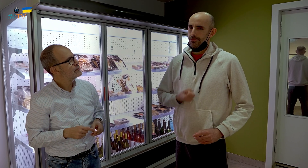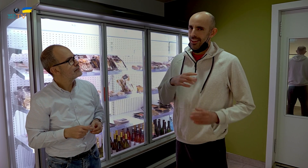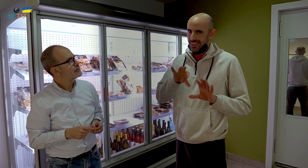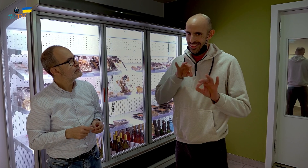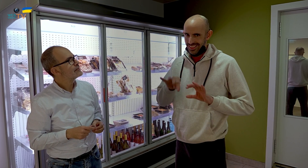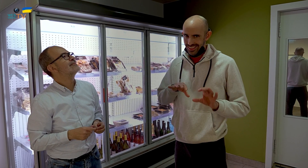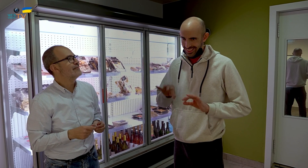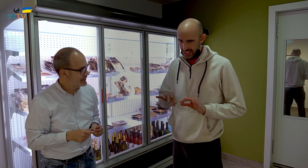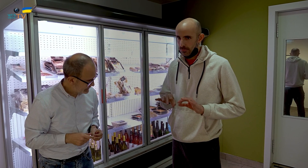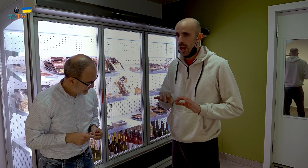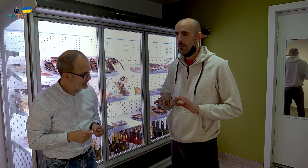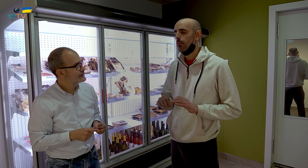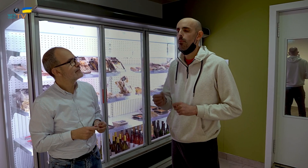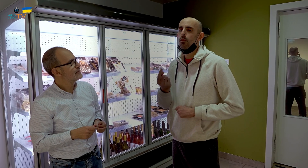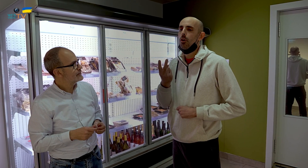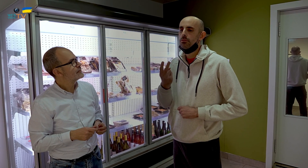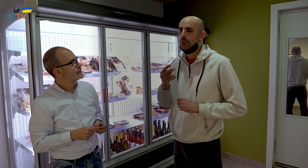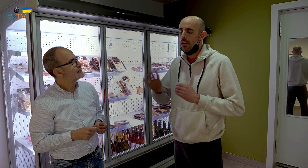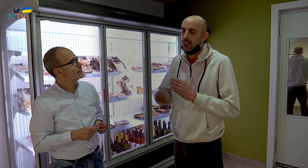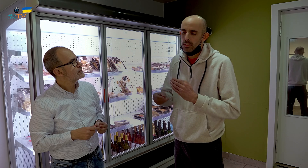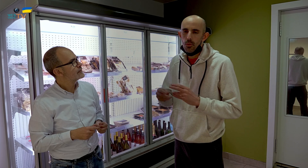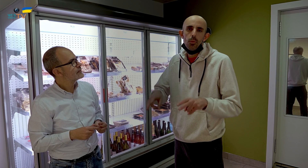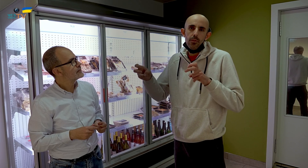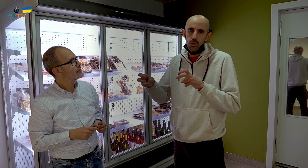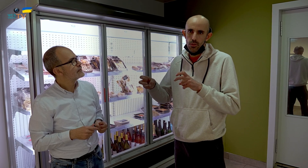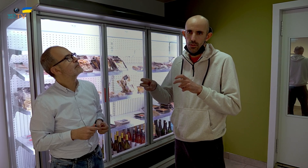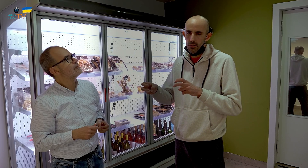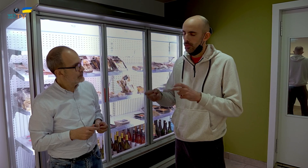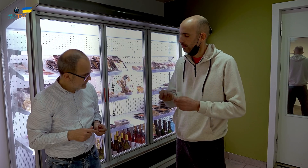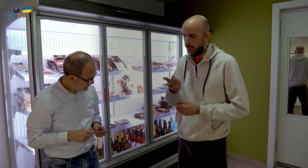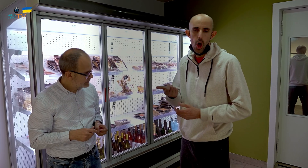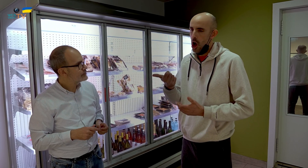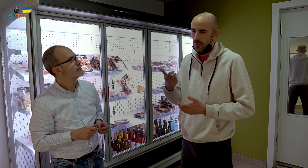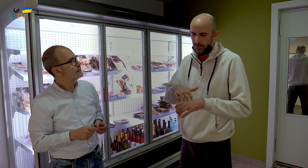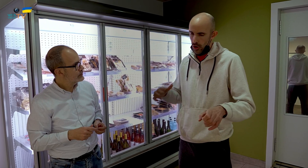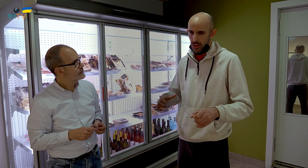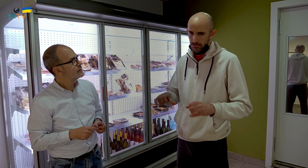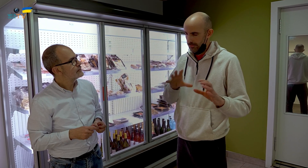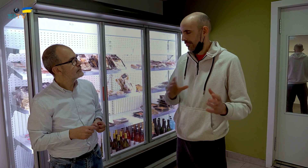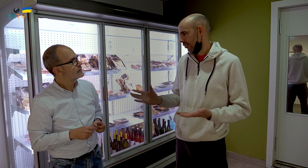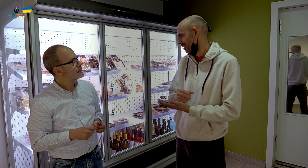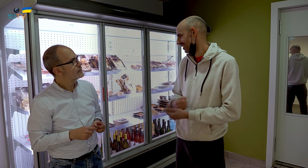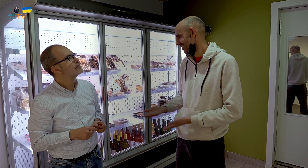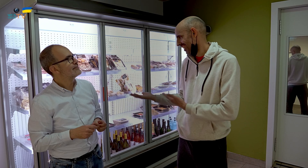Elegí los que me gustaban, y he añadido uno o dos más, de nuevos, pero son pocos. La mayoría, por no decir todos, son del restaurante.